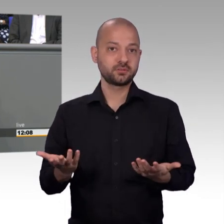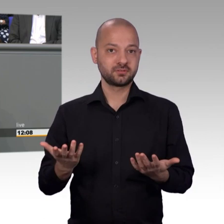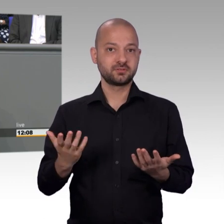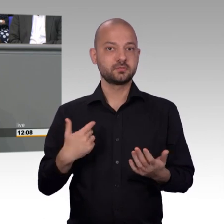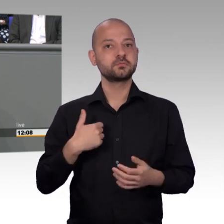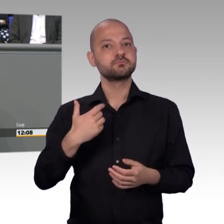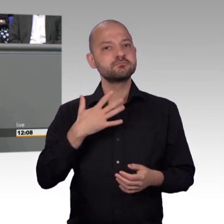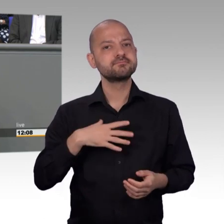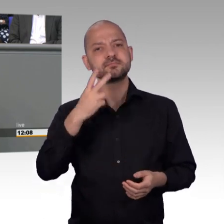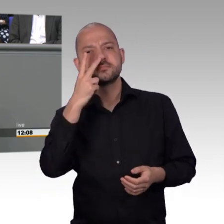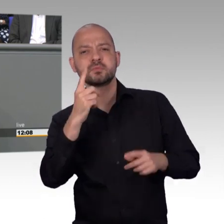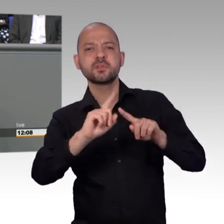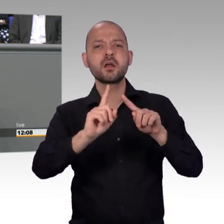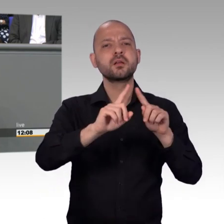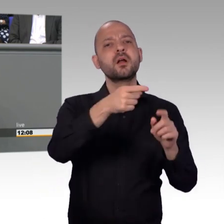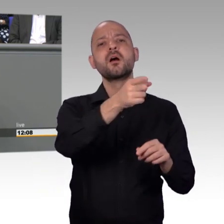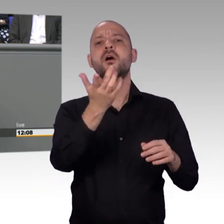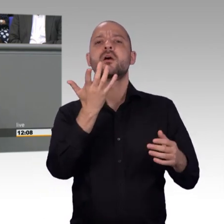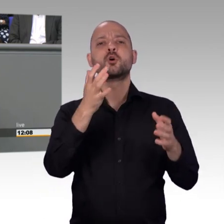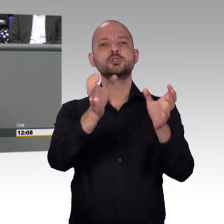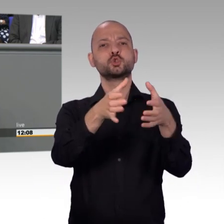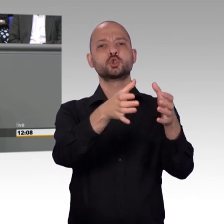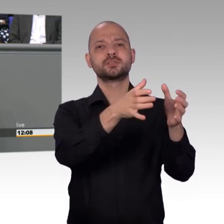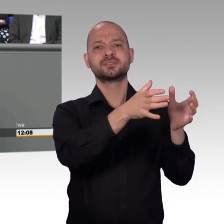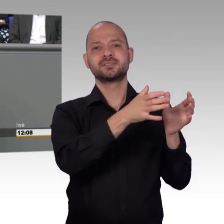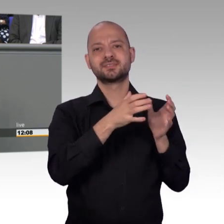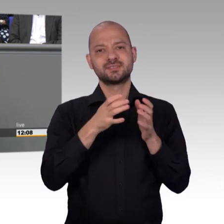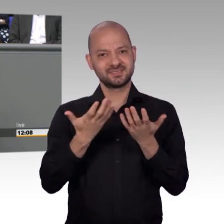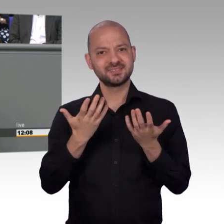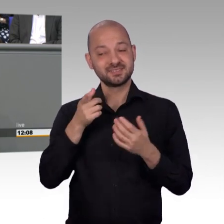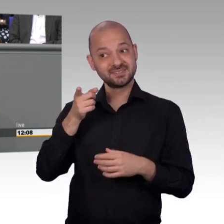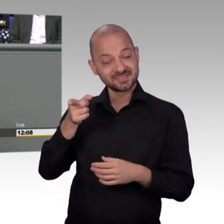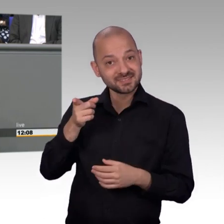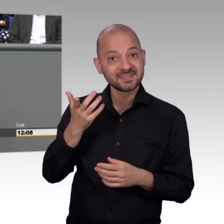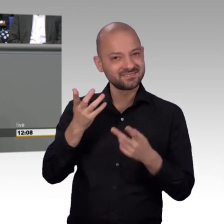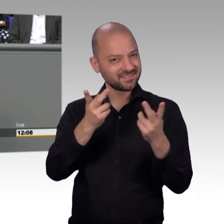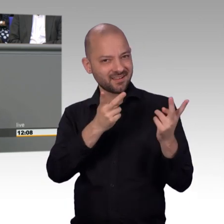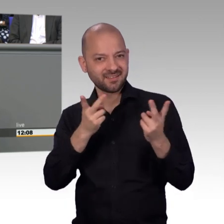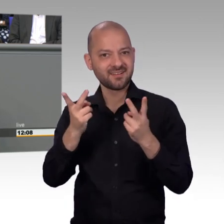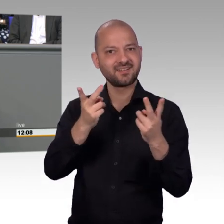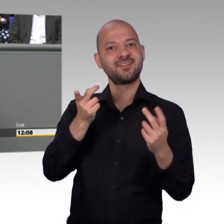auf unsere Arbeit geschaut. Und ja, Frau Kollegin Müller-Gemmeke, wir können alle Petitionen, eben hier die von Gesamtinteresse sind